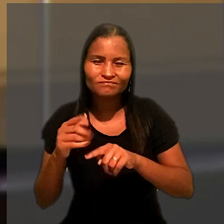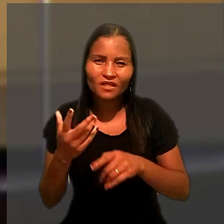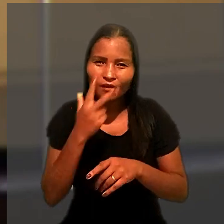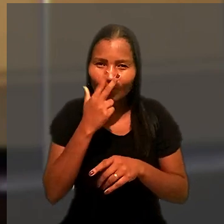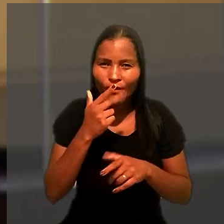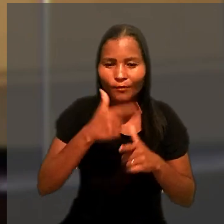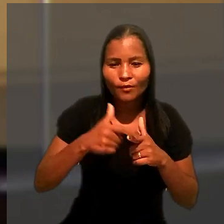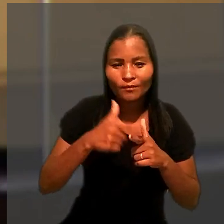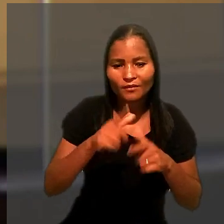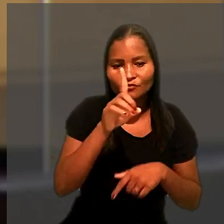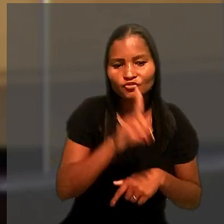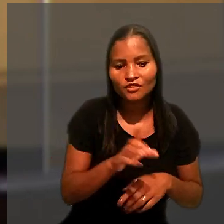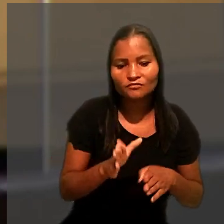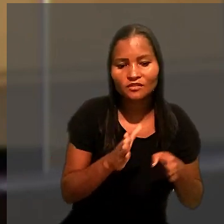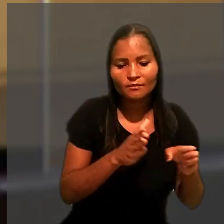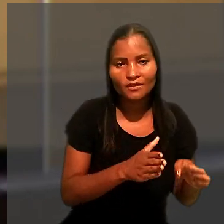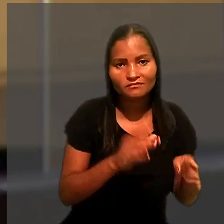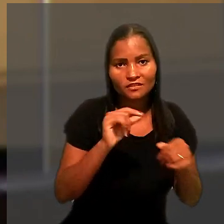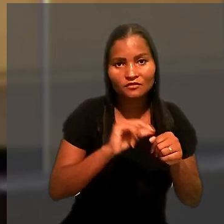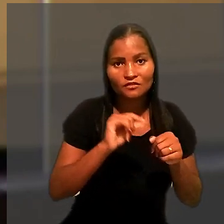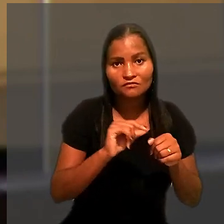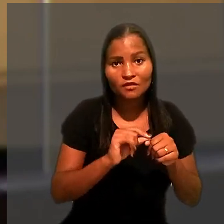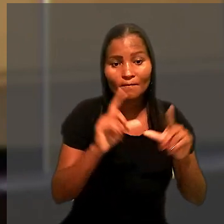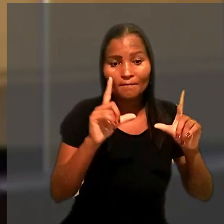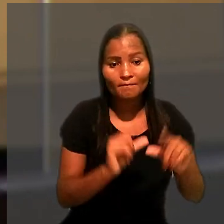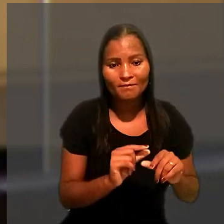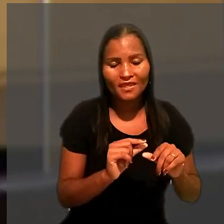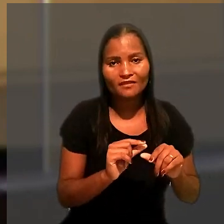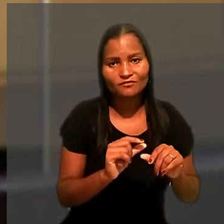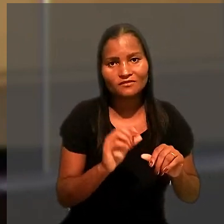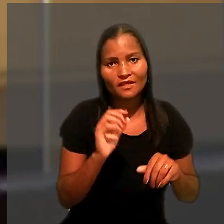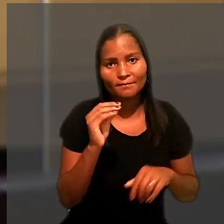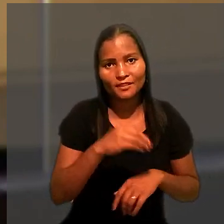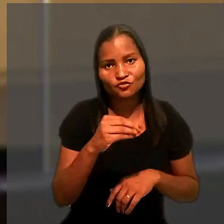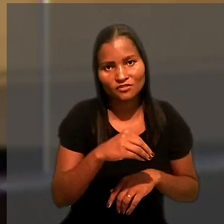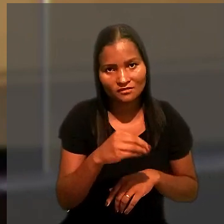feria o direito da parte de que a execução ocorresse pela forma menos gravosa.